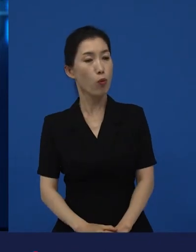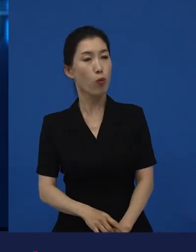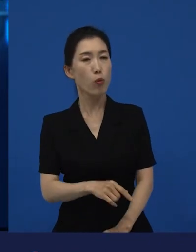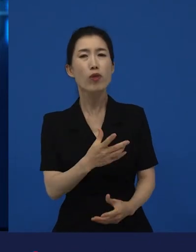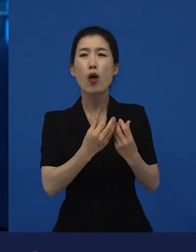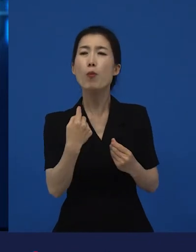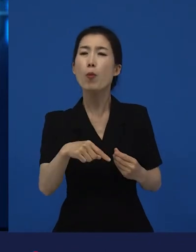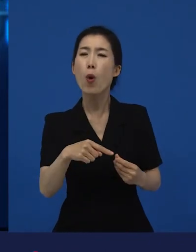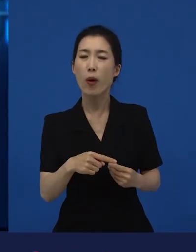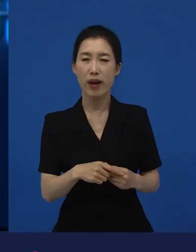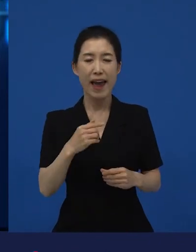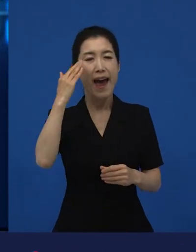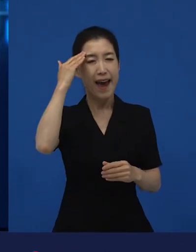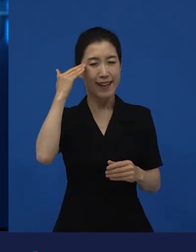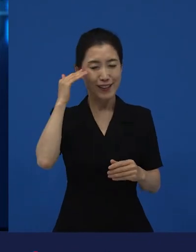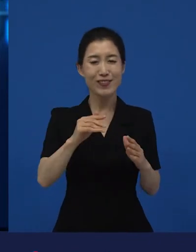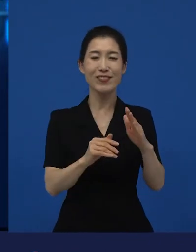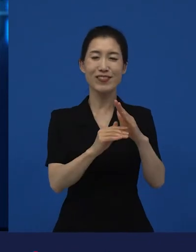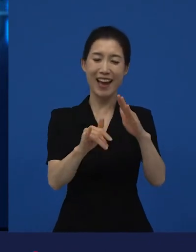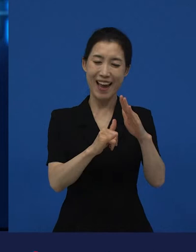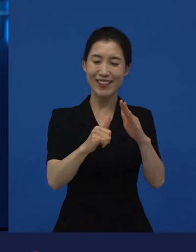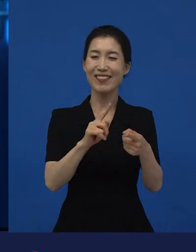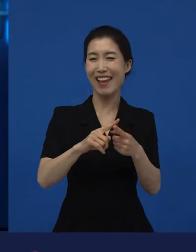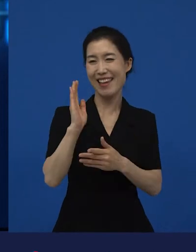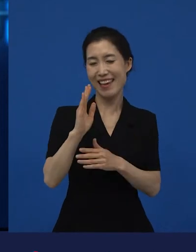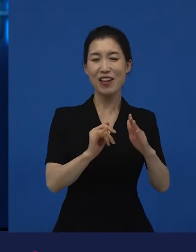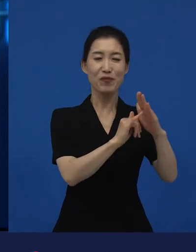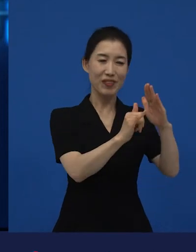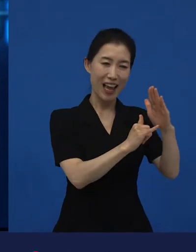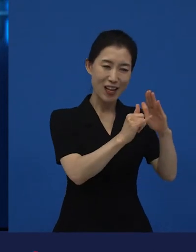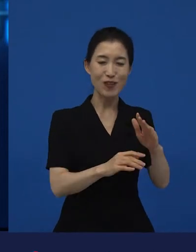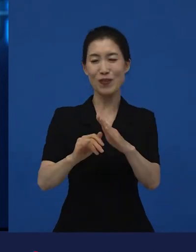한국의 가족 이야기인데 두 가족에 대한 이야기야. 라고 했을 때